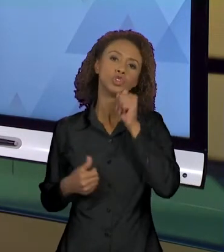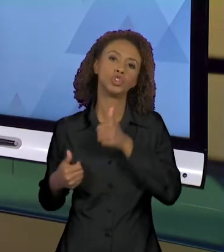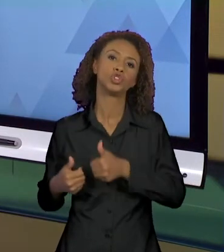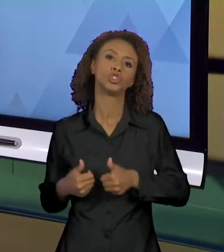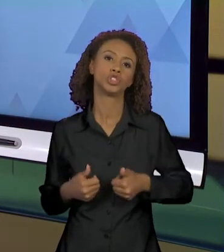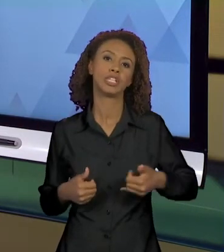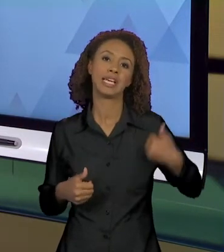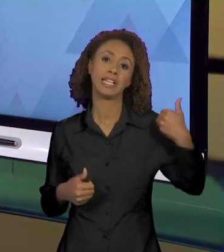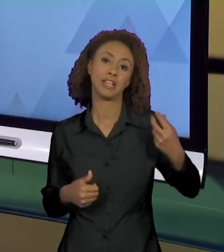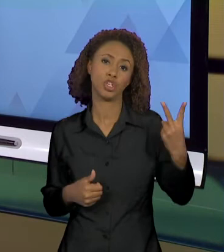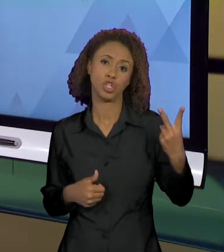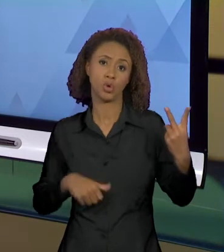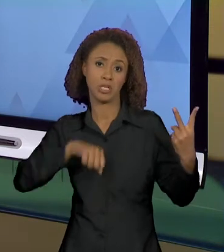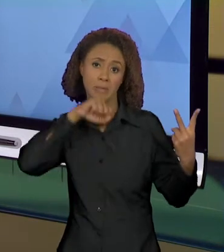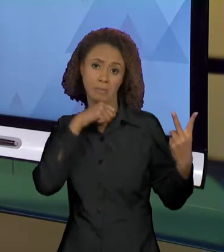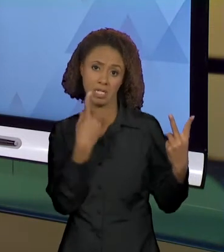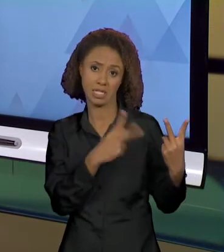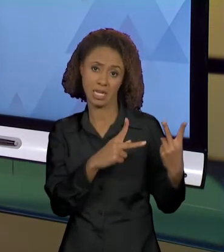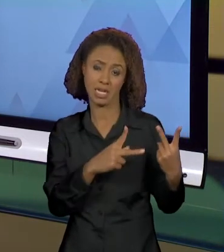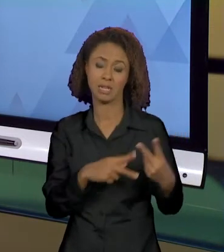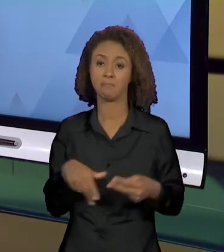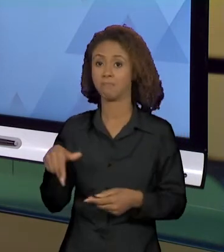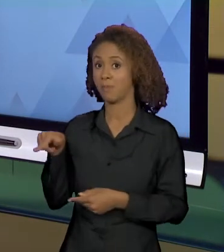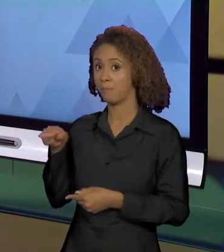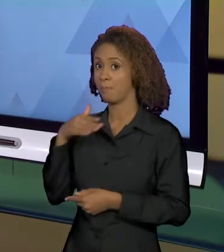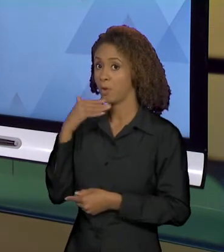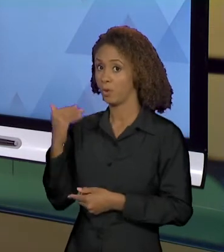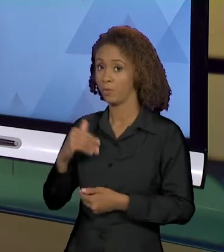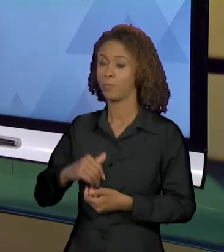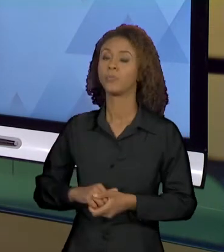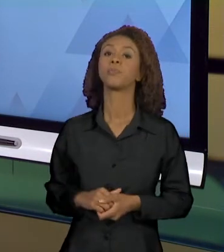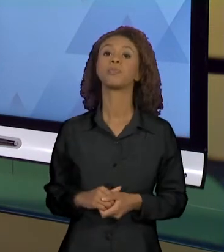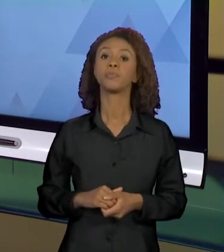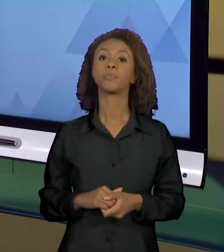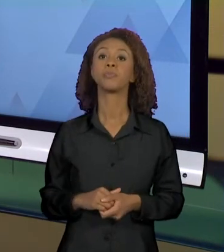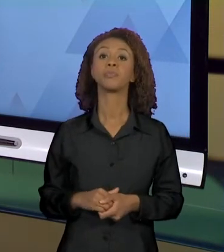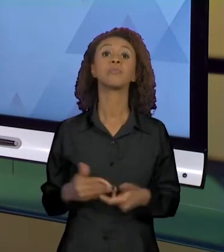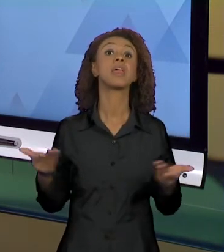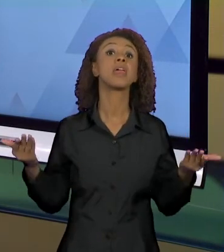DE DOIS ANOS. E EU TRAGO AQUI PRA VOCÊS MODOS DE